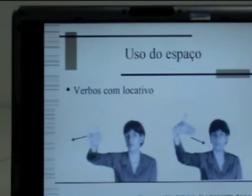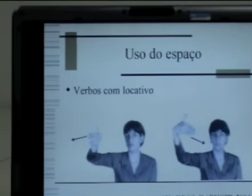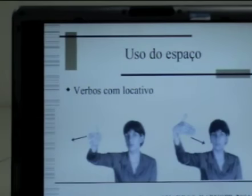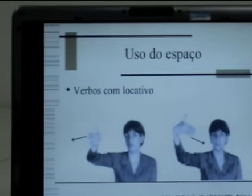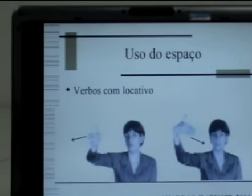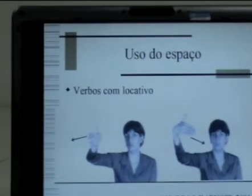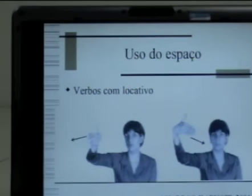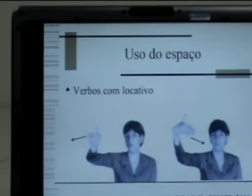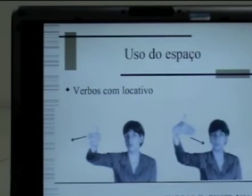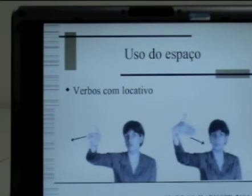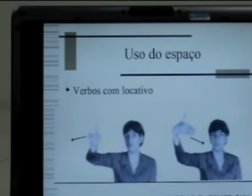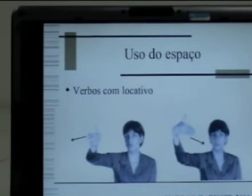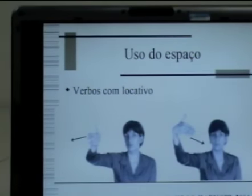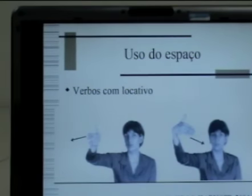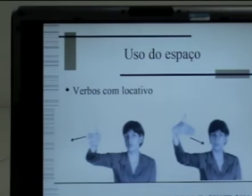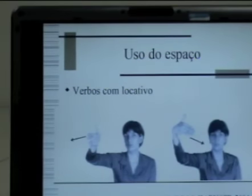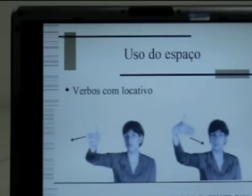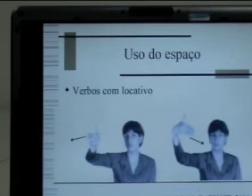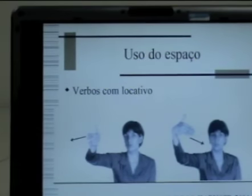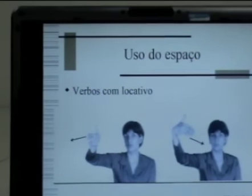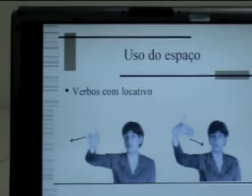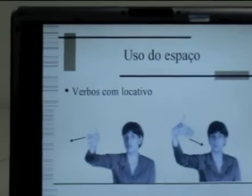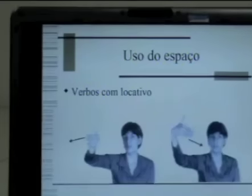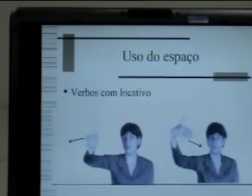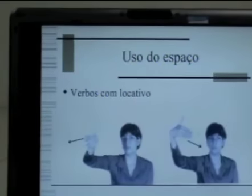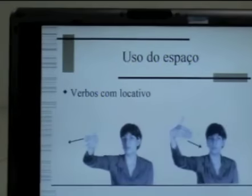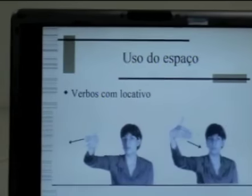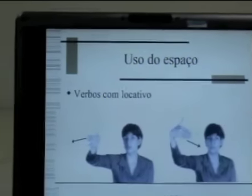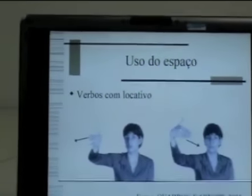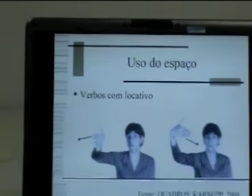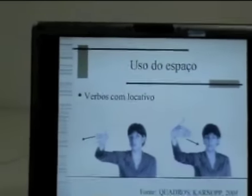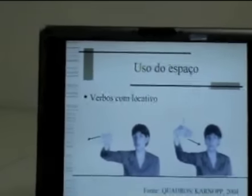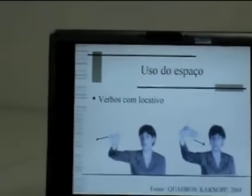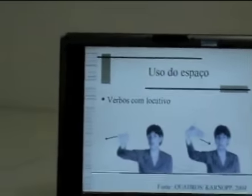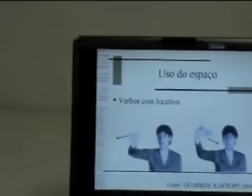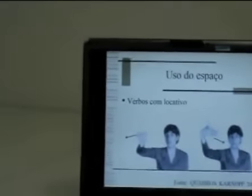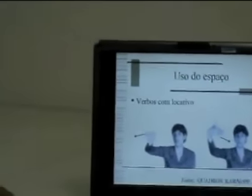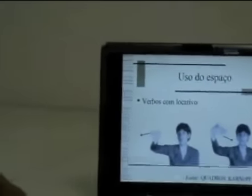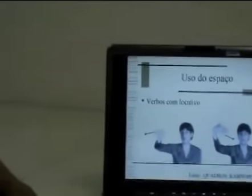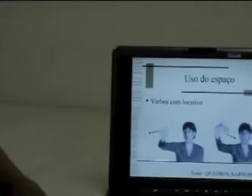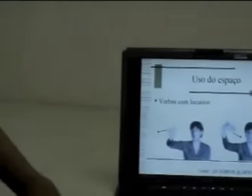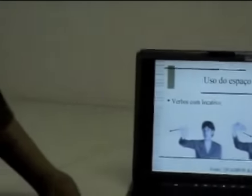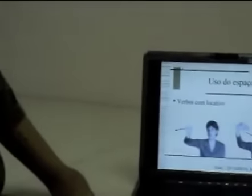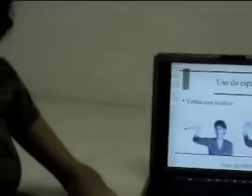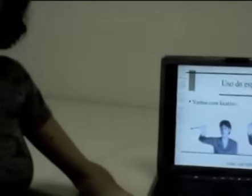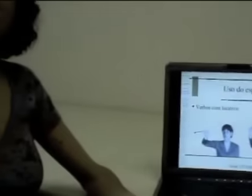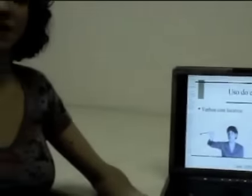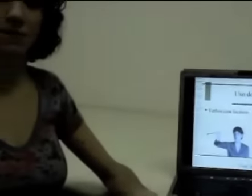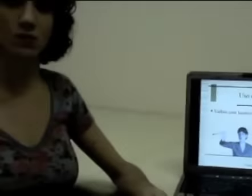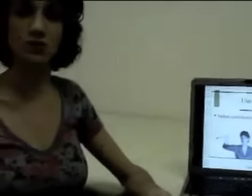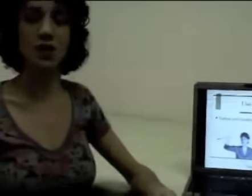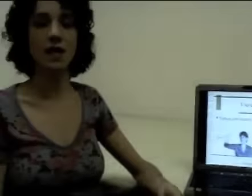mas eles vão ser construídos a partir de uma referência espacial. Então vamos ver alguns exemplos: